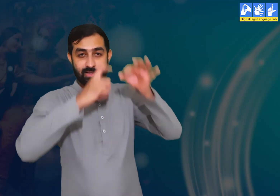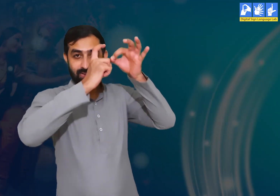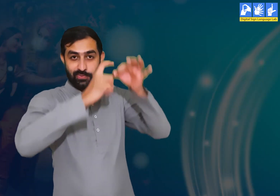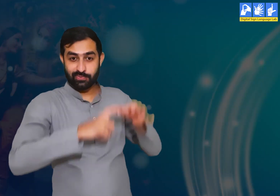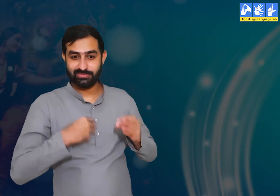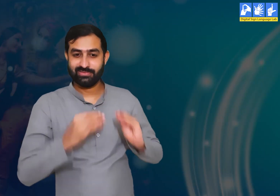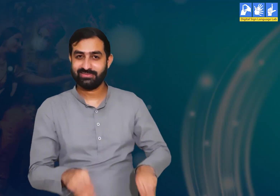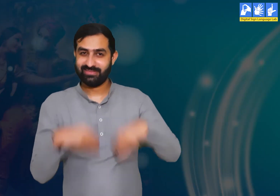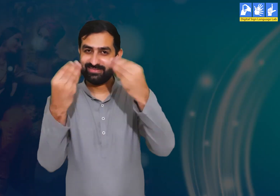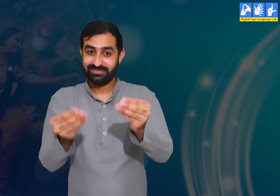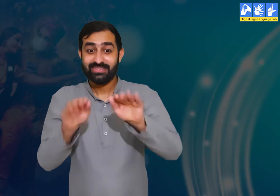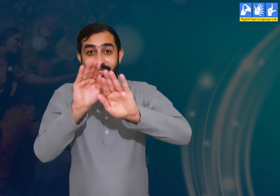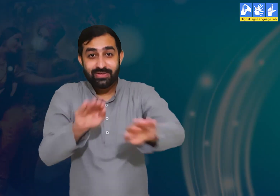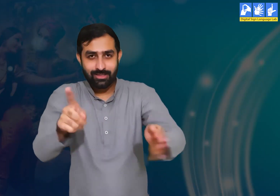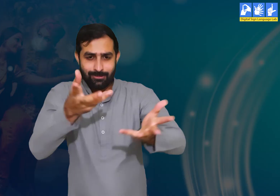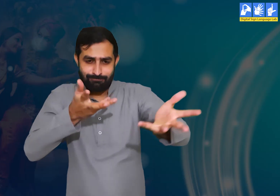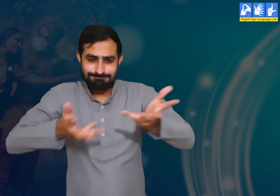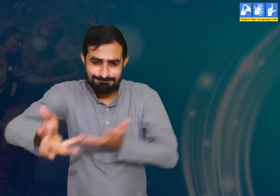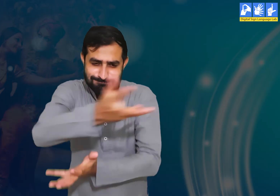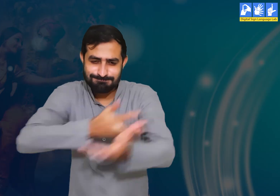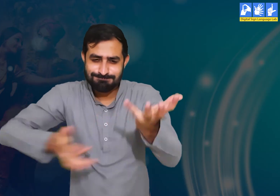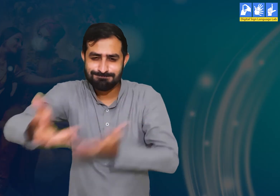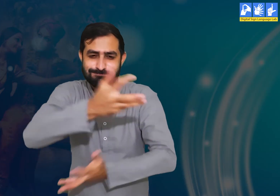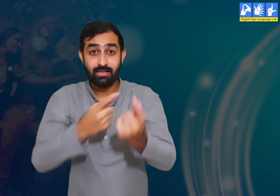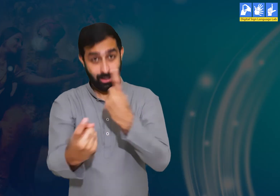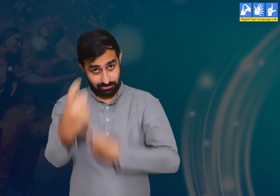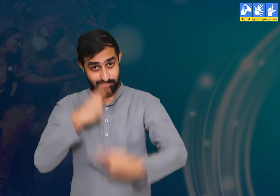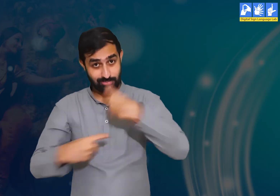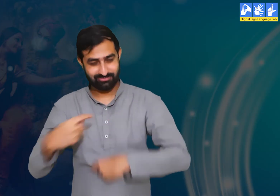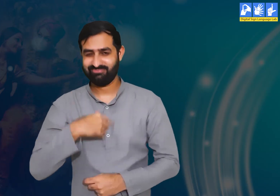आप सभी विद्यार्थियों के लिए यहाँ पर कुछ प्रश्न है जिसे आप सभी आपस में चर्चा कीजिए।